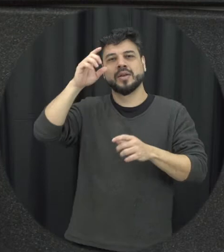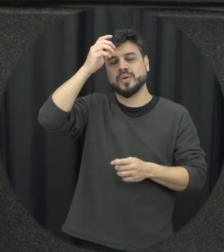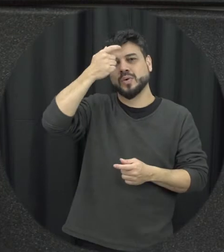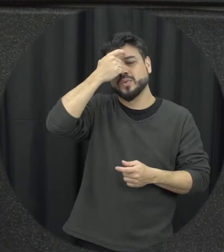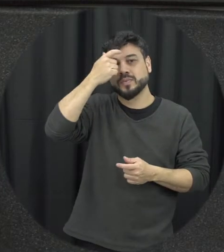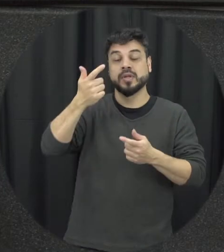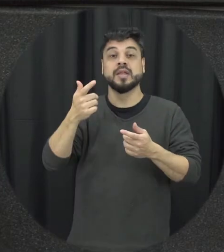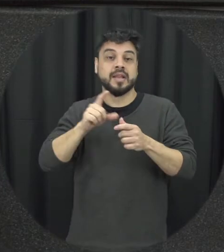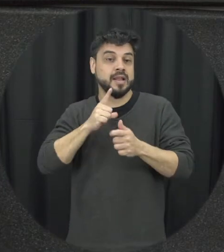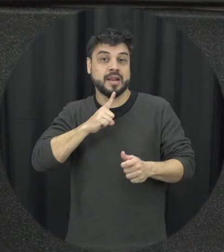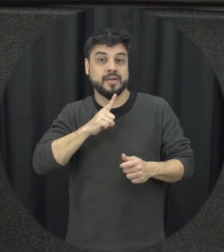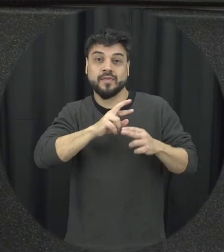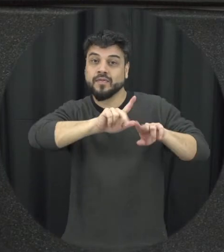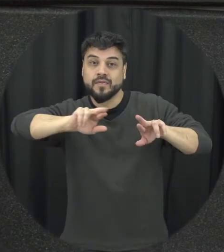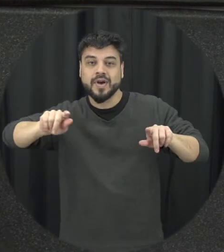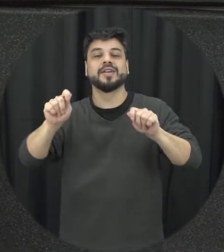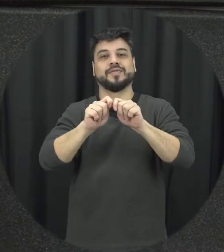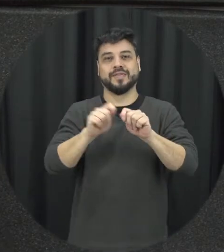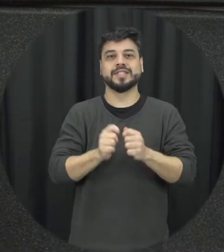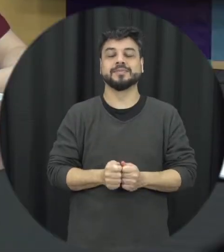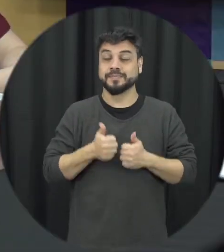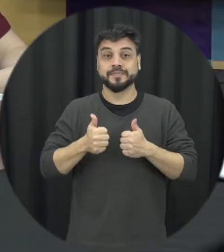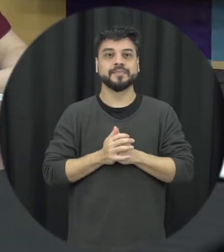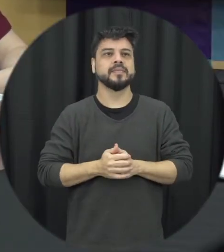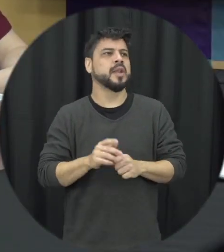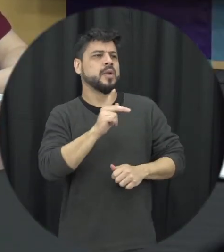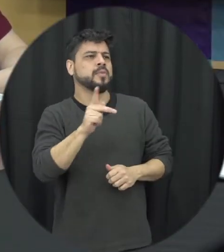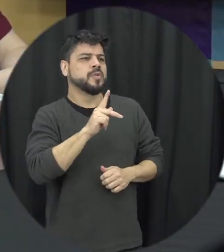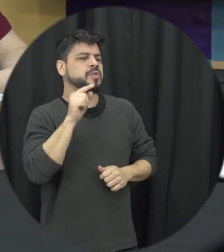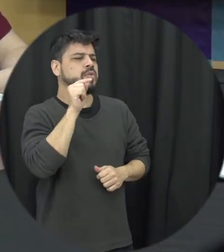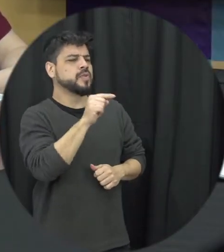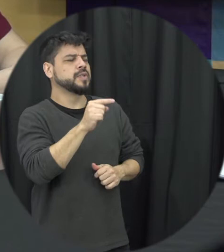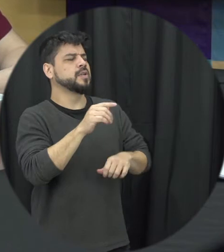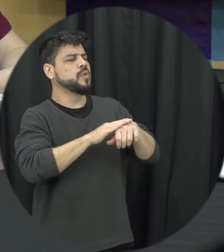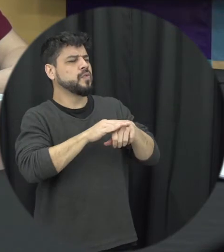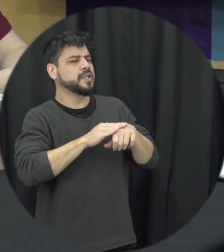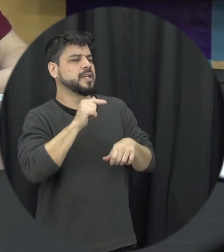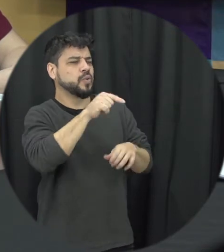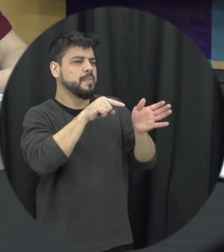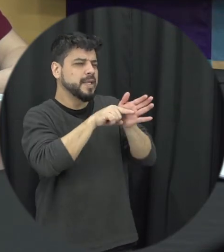coisa ainda para gente fazer. Professora eu queria conversar um pouco sobre sua pesquisa no doutorado